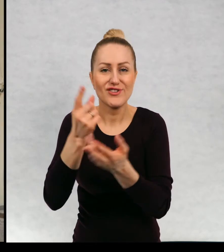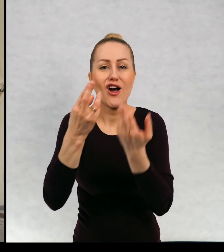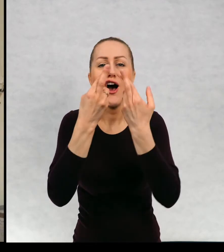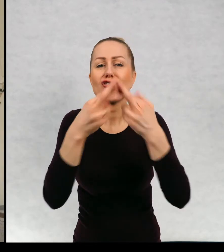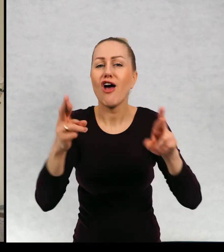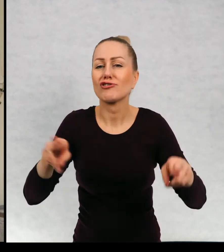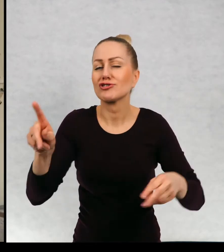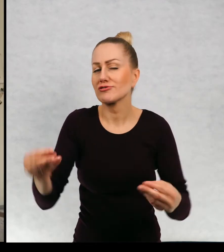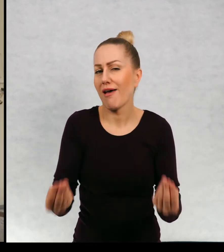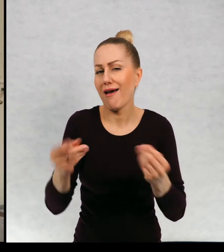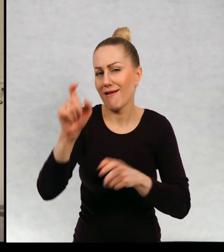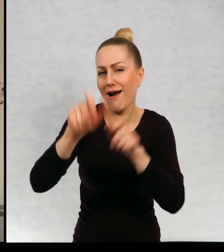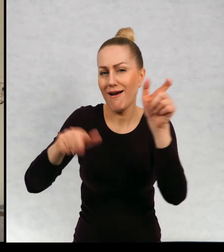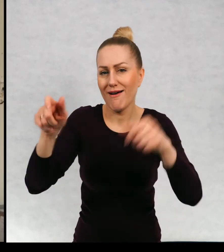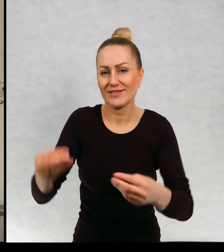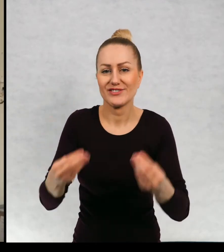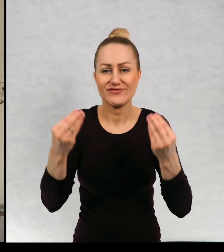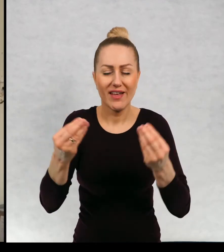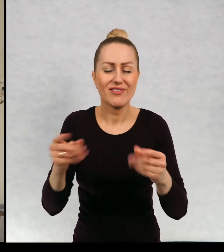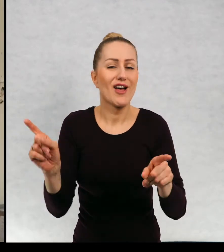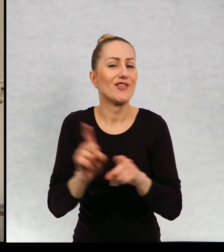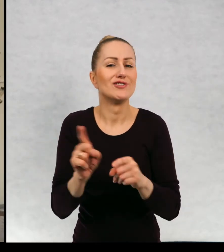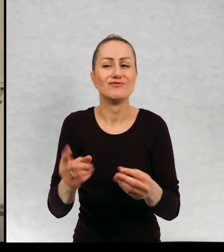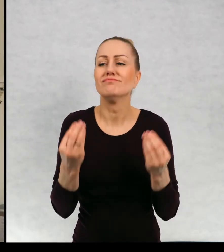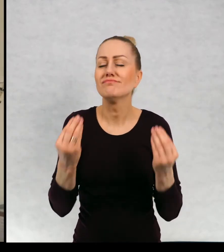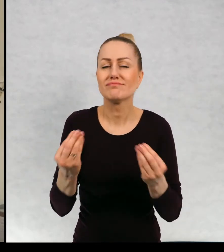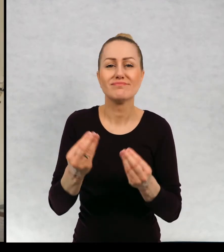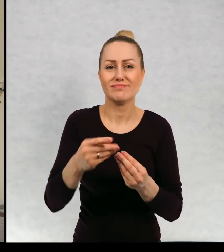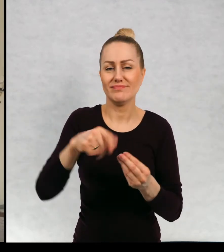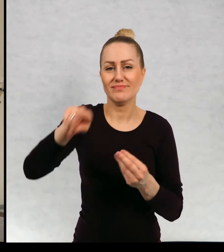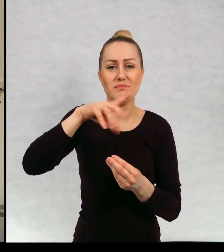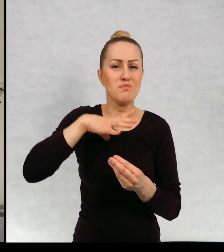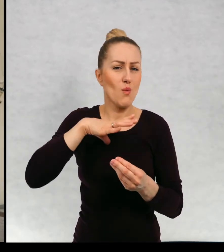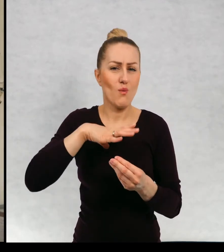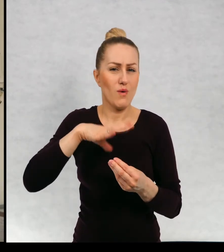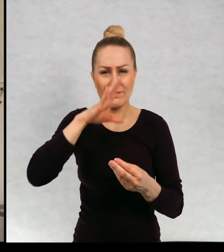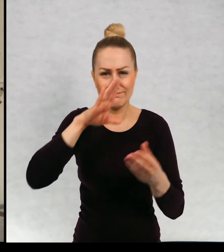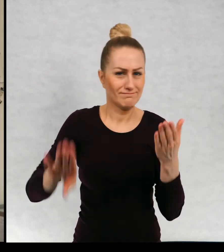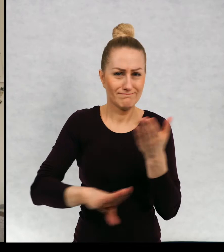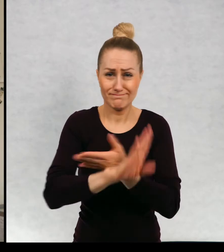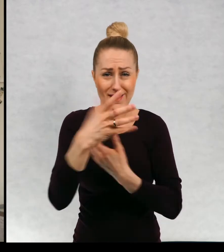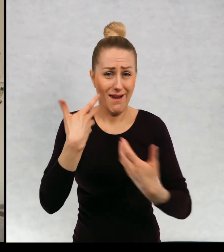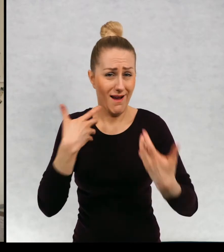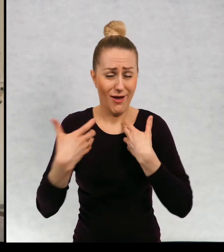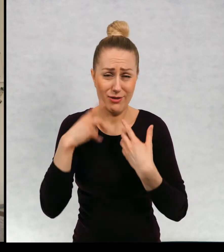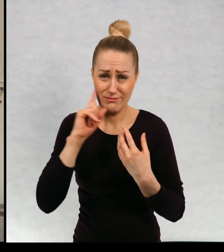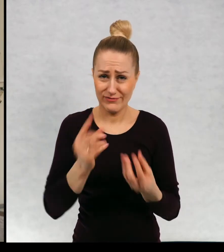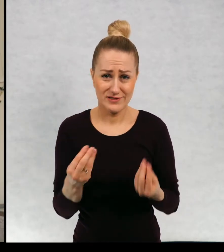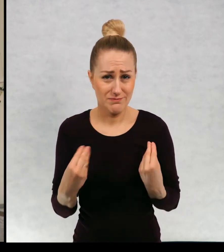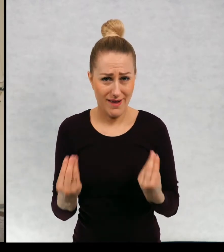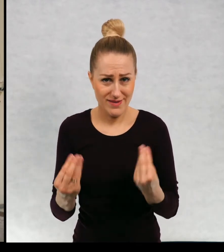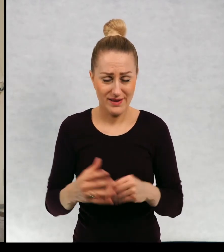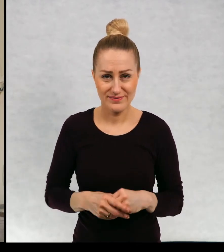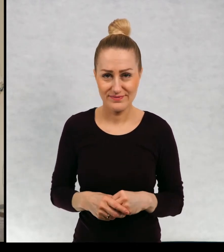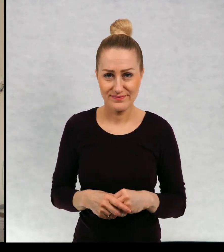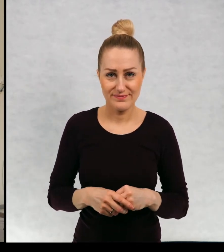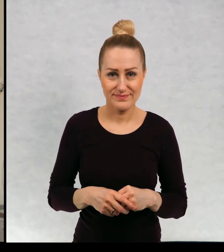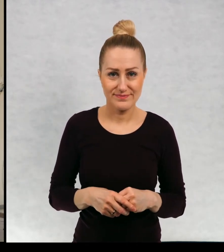w reżyserii świetnych reżyserów i występowali naprawdę znakomici aktorzy, a więc